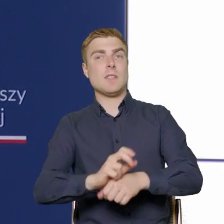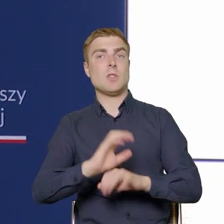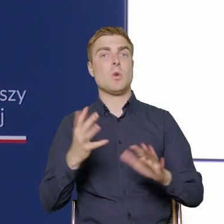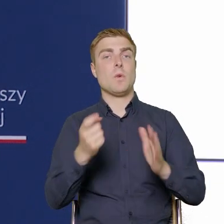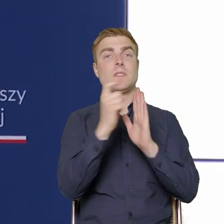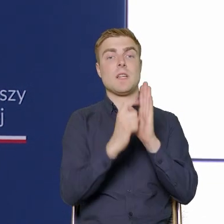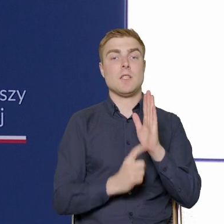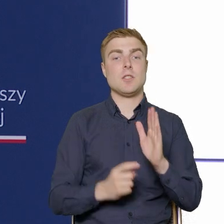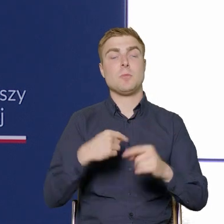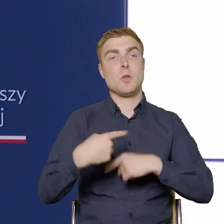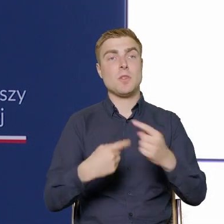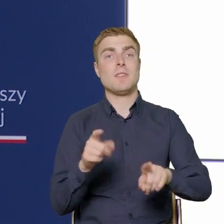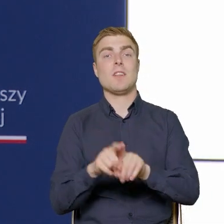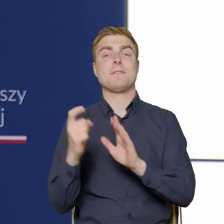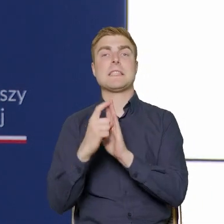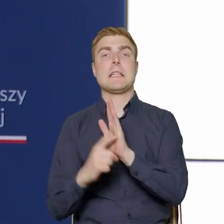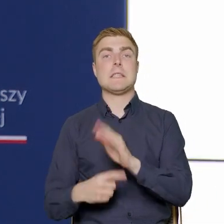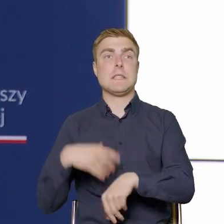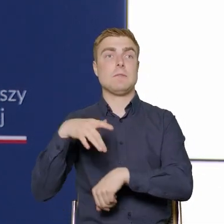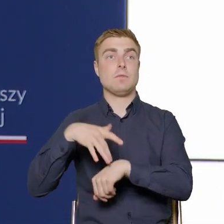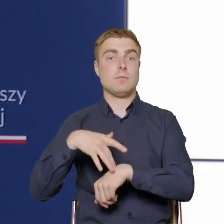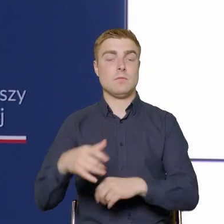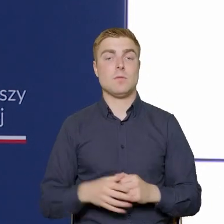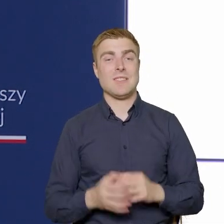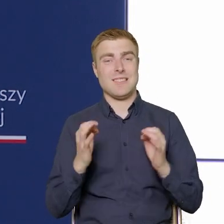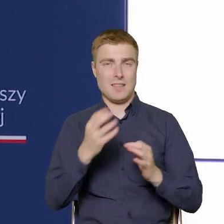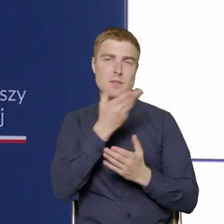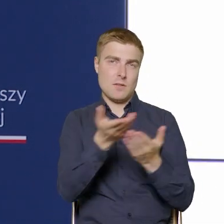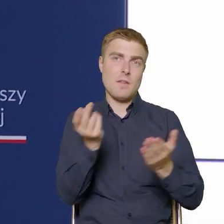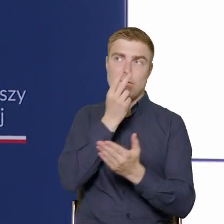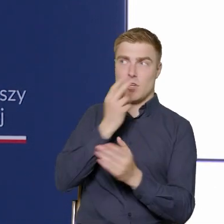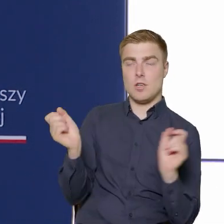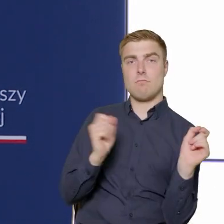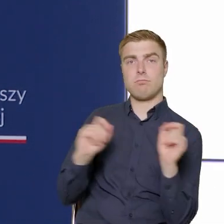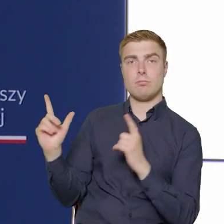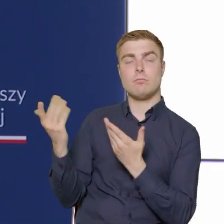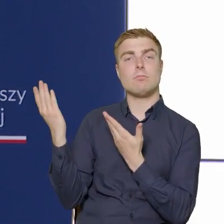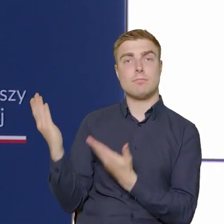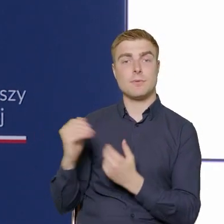i wskaźniki rezultatu, to Państwo widzą je w tym momencie na ekranie.